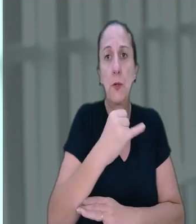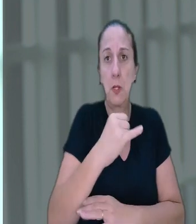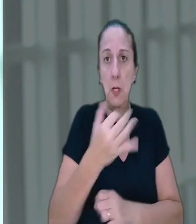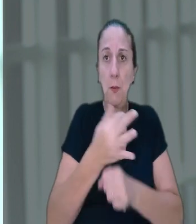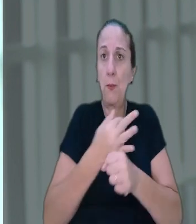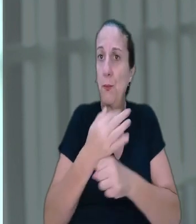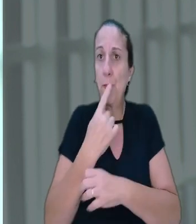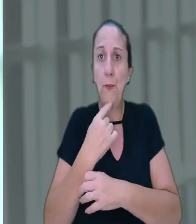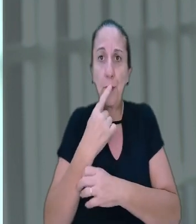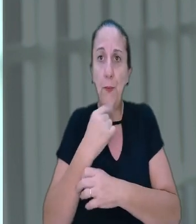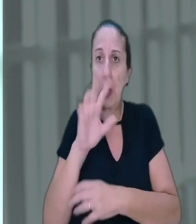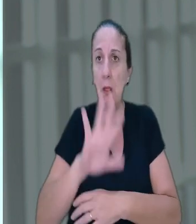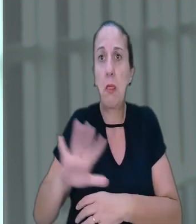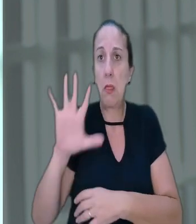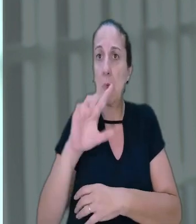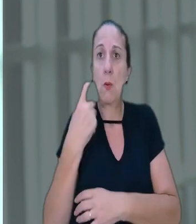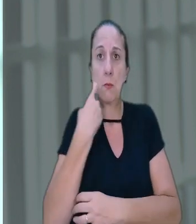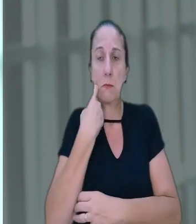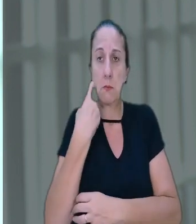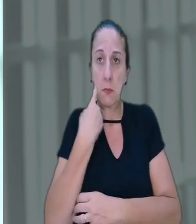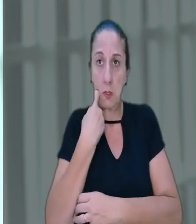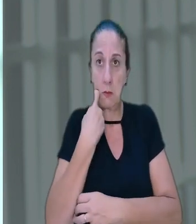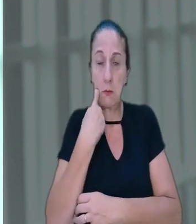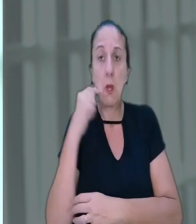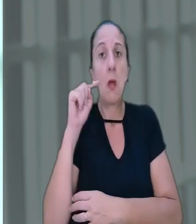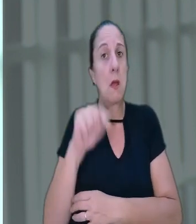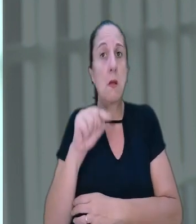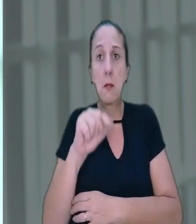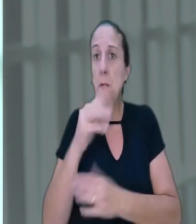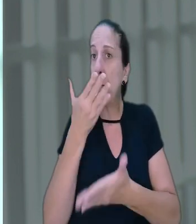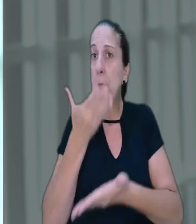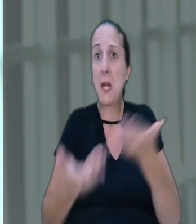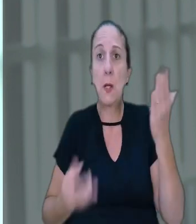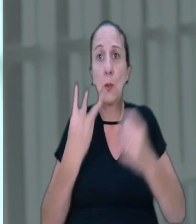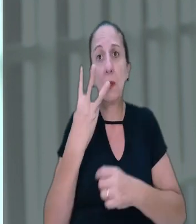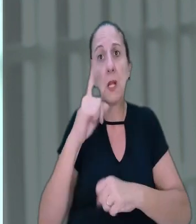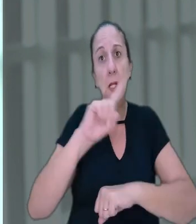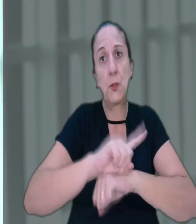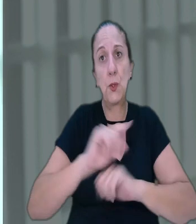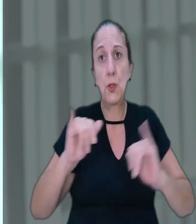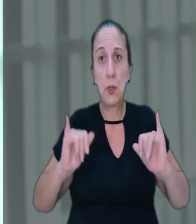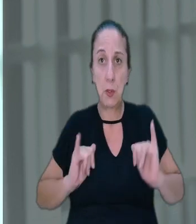que é feriado nacional, caiu numa sexta-feira e que por esse motivo perdeu três dias de descanso.